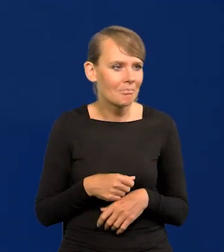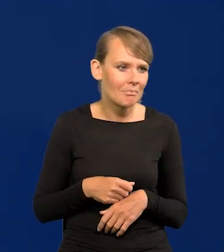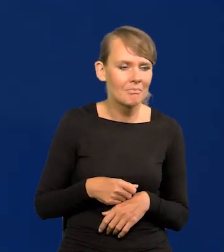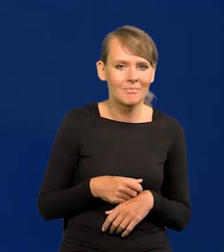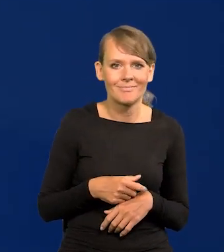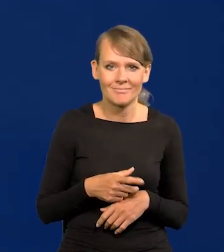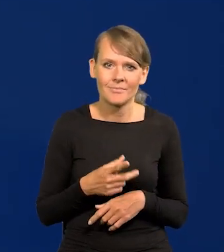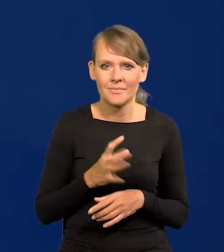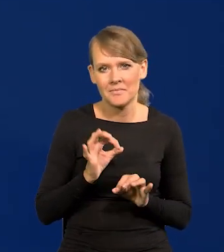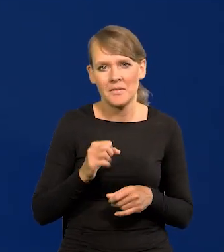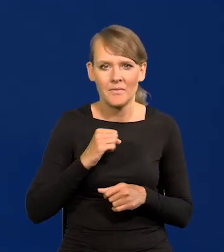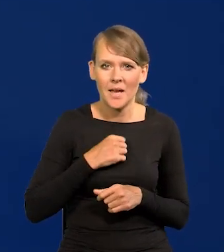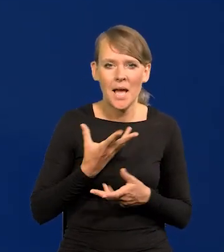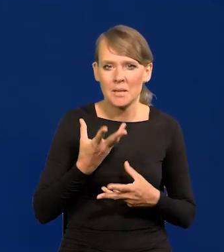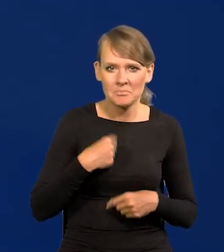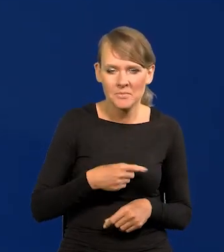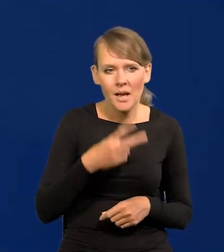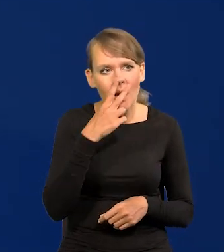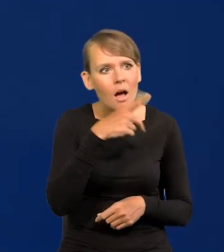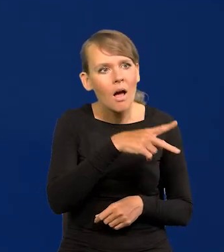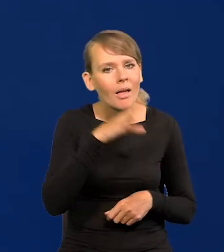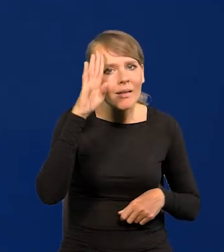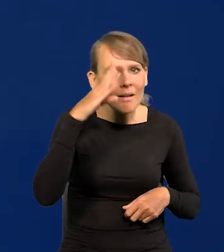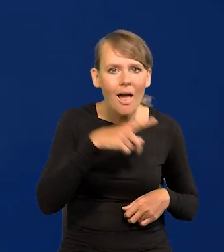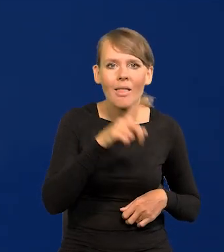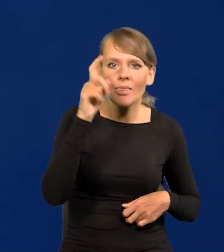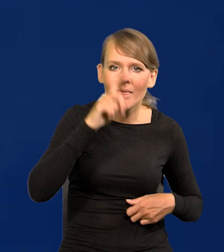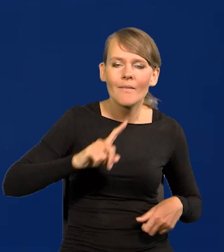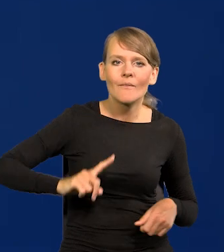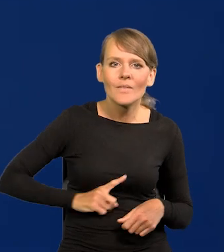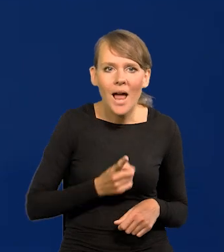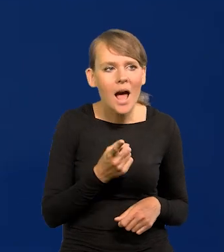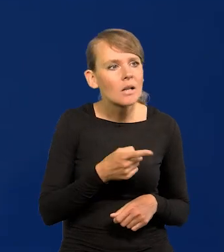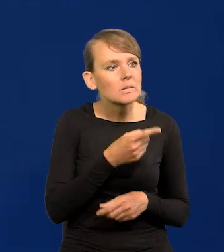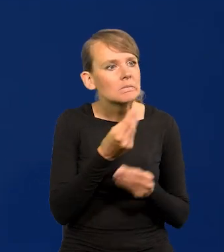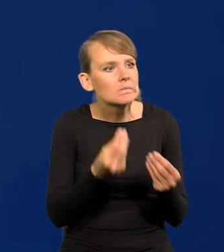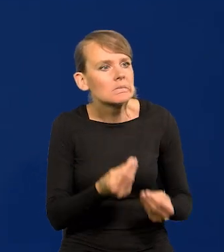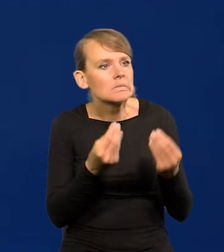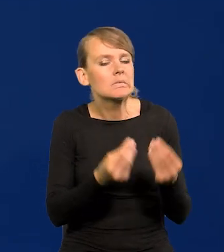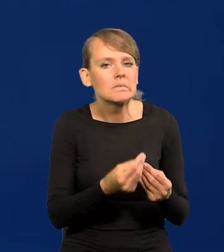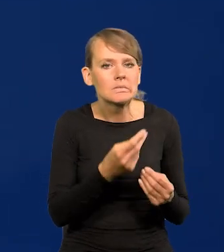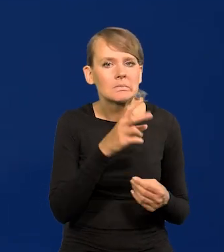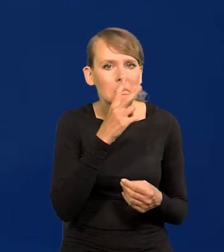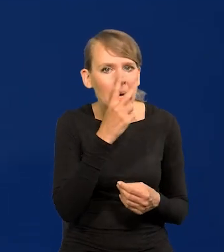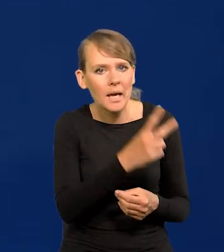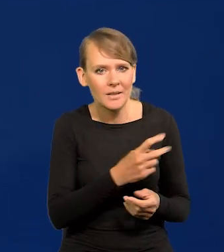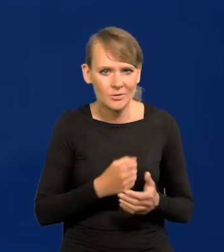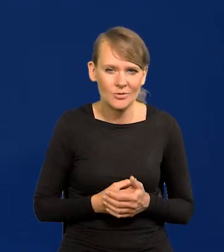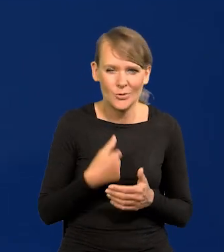jak tam Brytyjczycy, Irlandczycy, Niemcy, Francuzi. To wielokrotnie mówiłem.